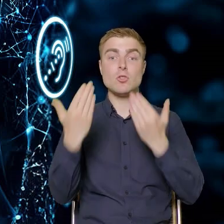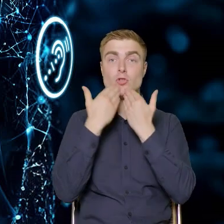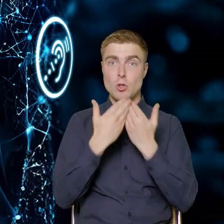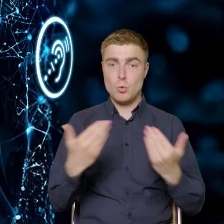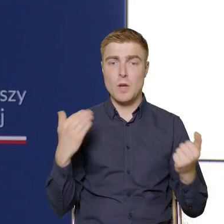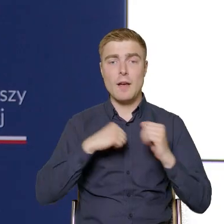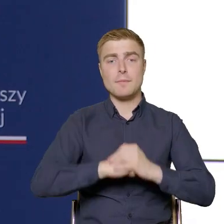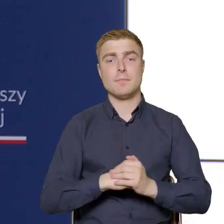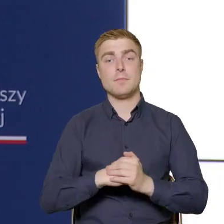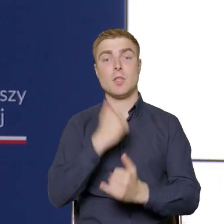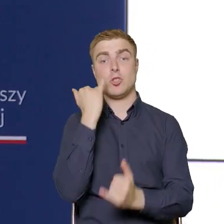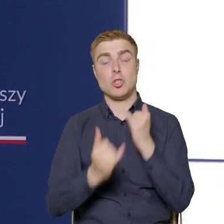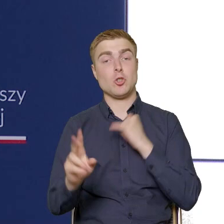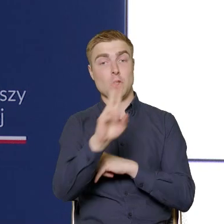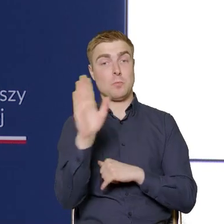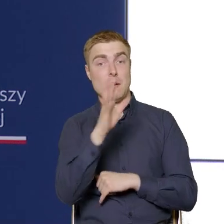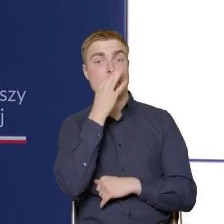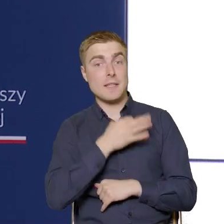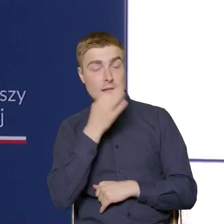Jeżeli będą jakieś pytania, zachęcam do kontaktu.